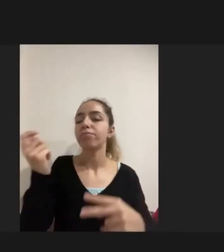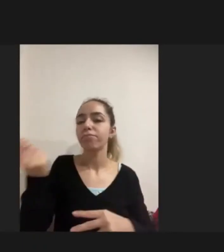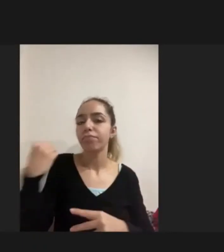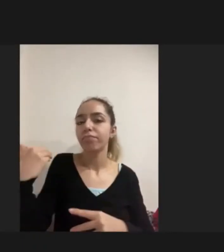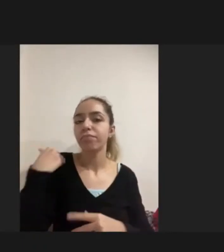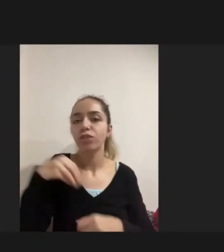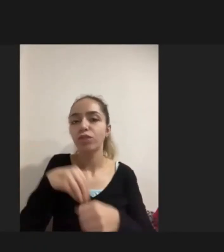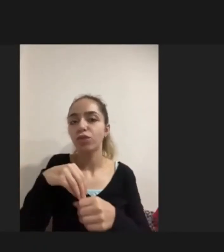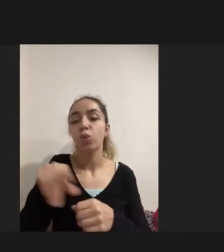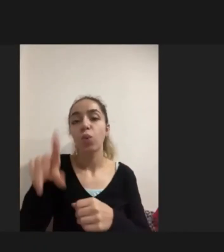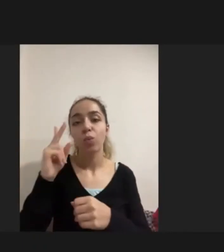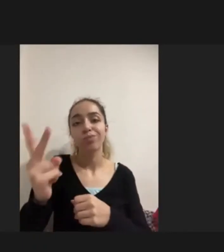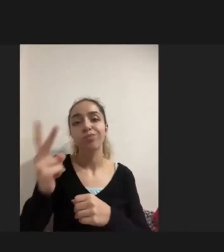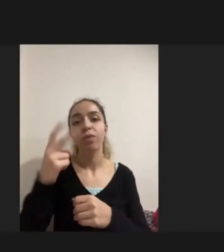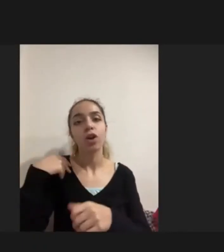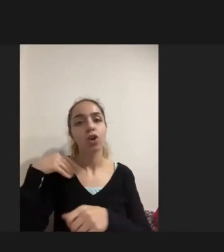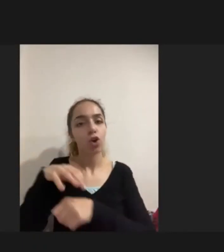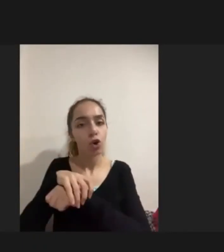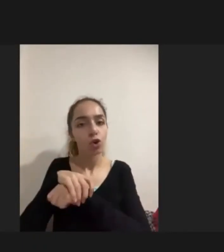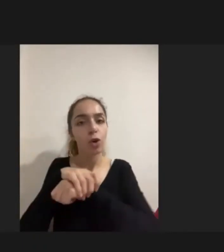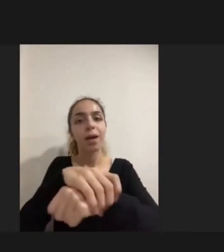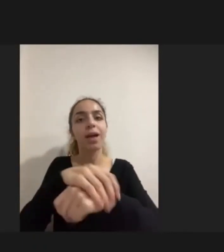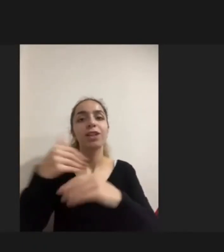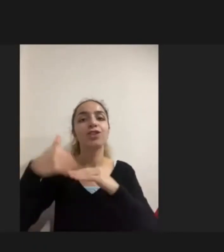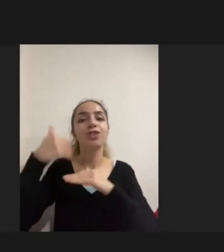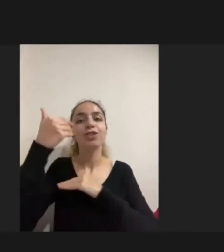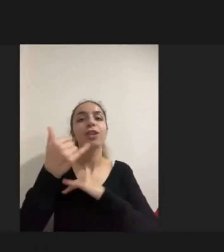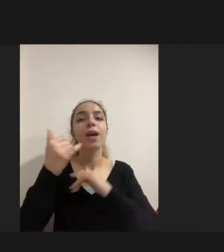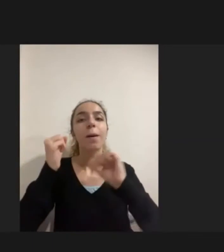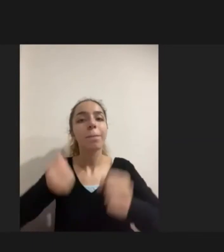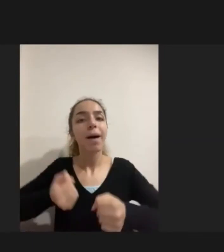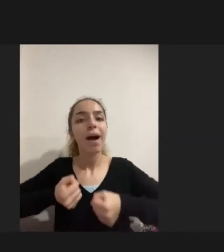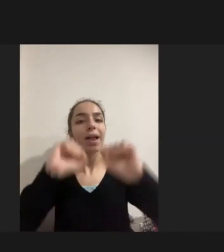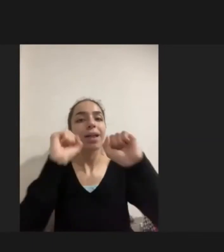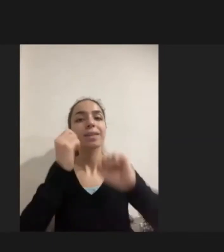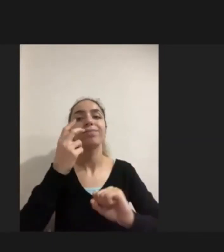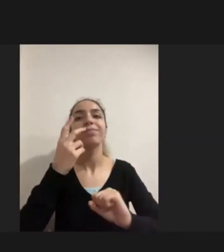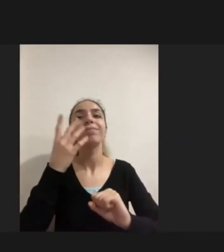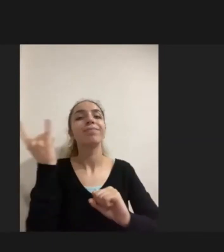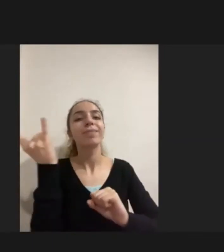Götürebilmek Dışarı parka çıkartalım gezebilmesini istiyoruz dediler ki bunlar yine